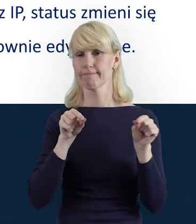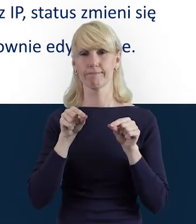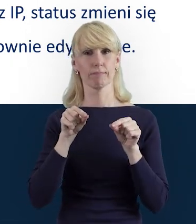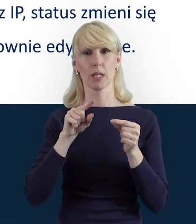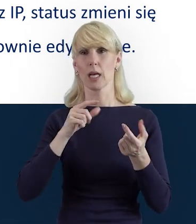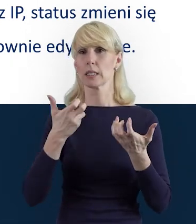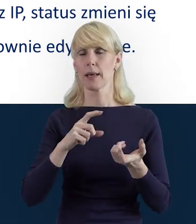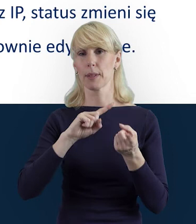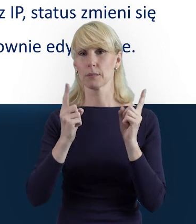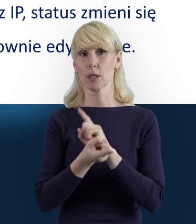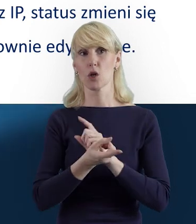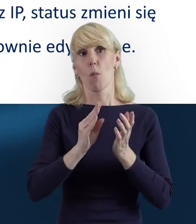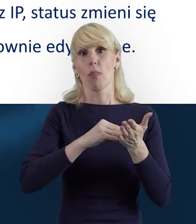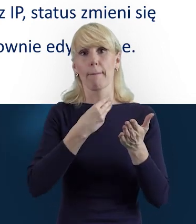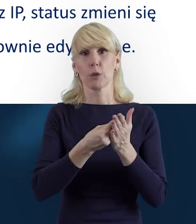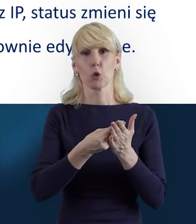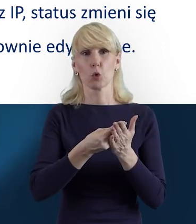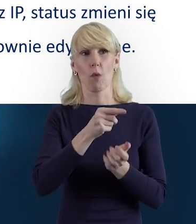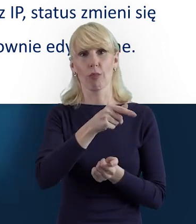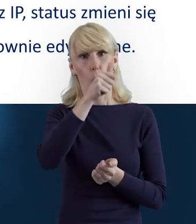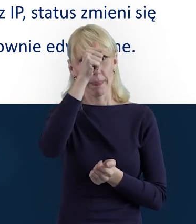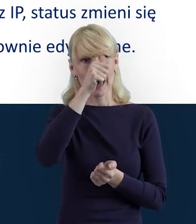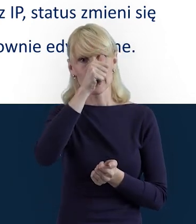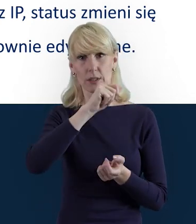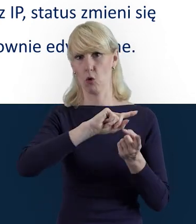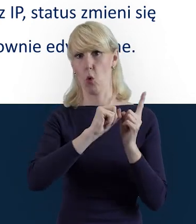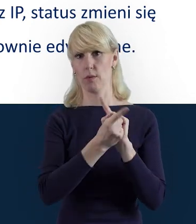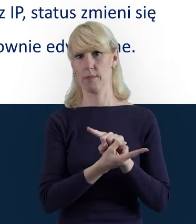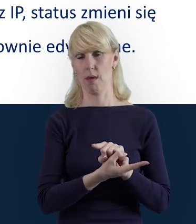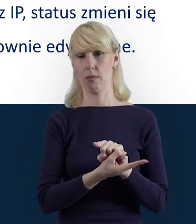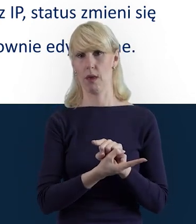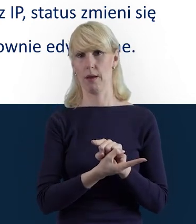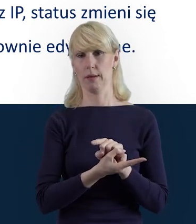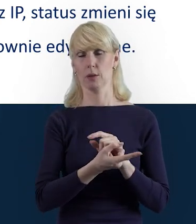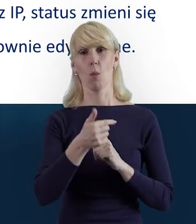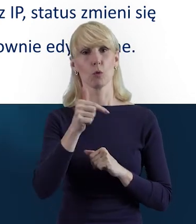zmienia się nazwisko osoby zaangażowanej, musimy wprowadzić pewne poprawki.